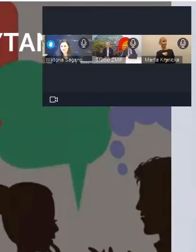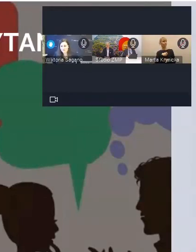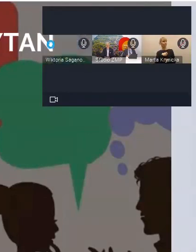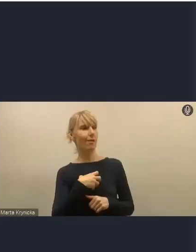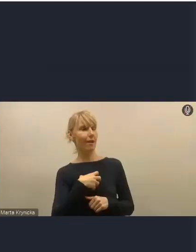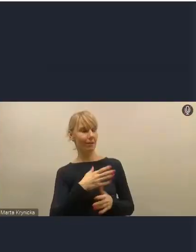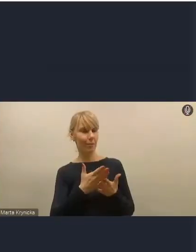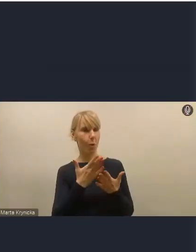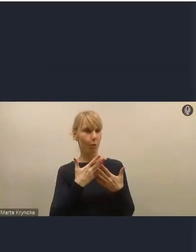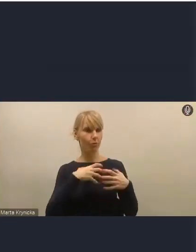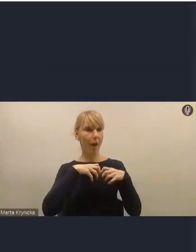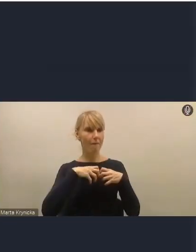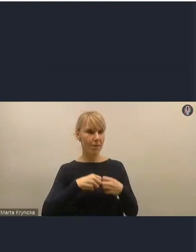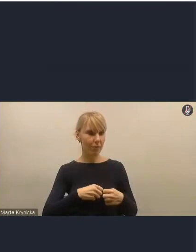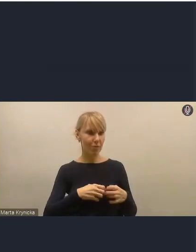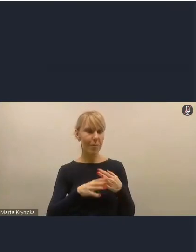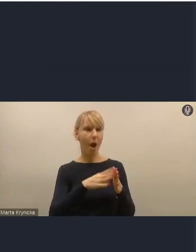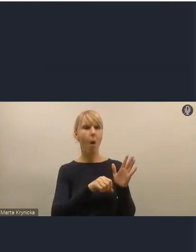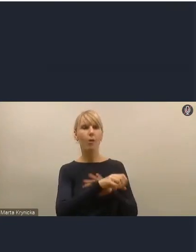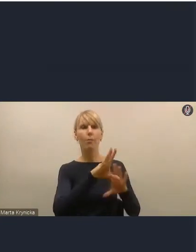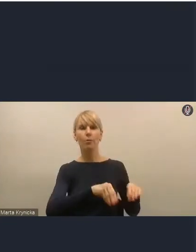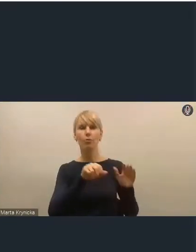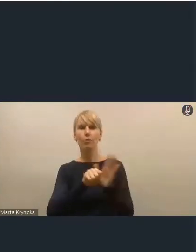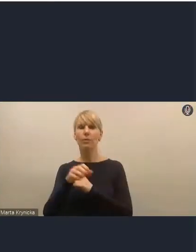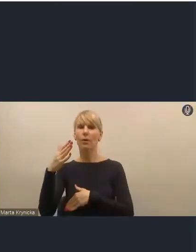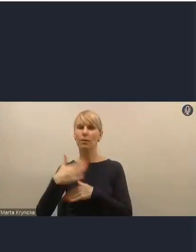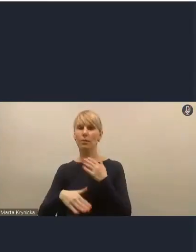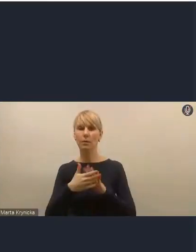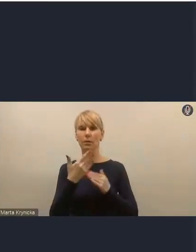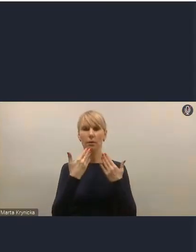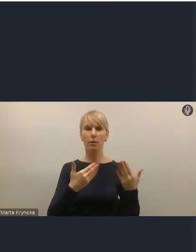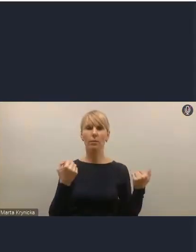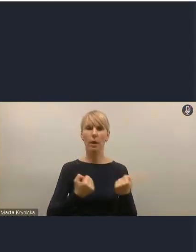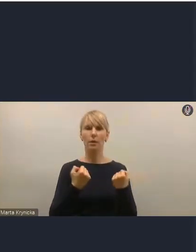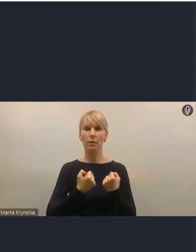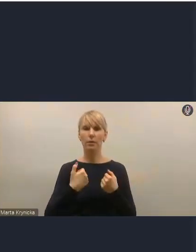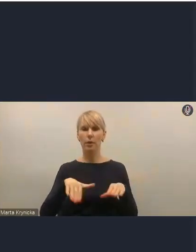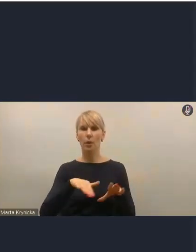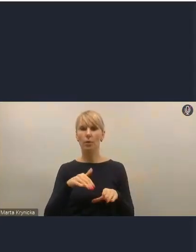za co bardzo serdecznie dziękujemy i bardzo dziękujemy za aktywny udział. Tak że możemy powoli kończyć.